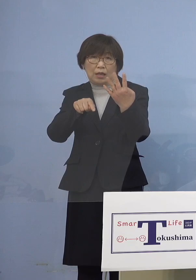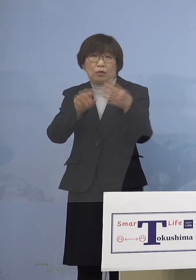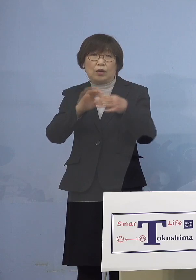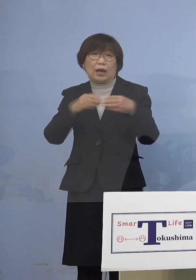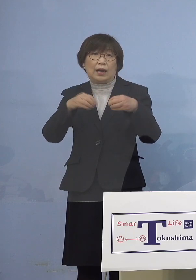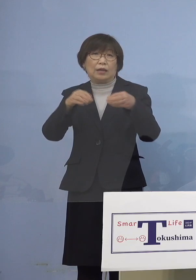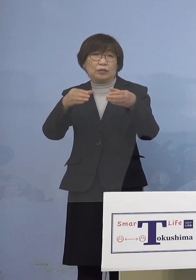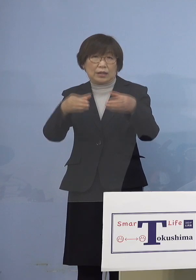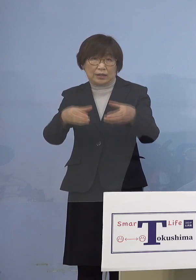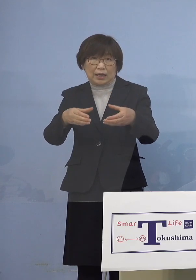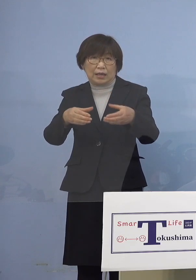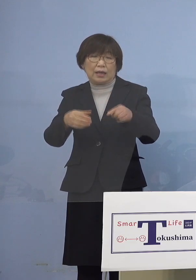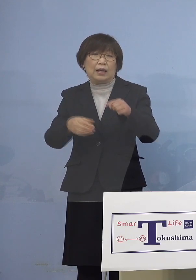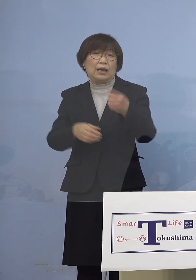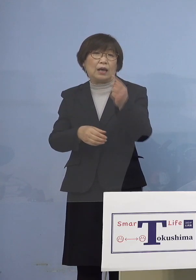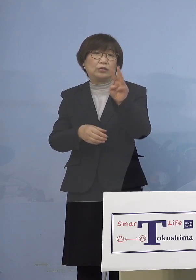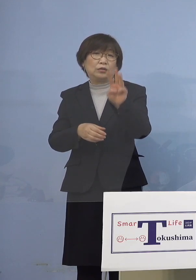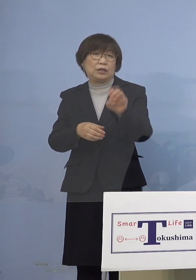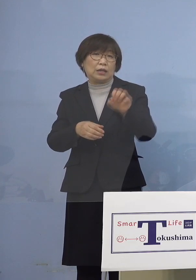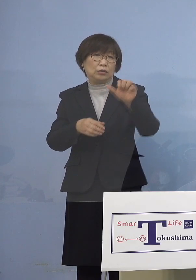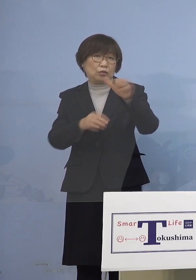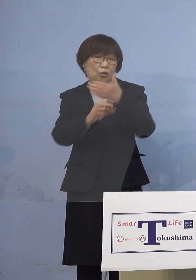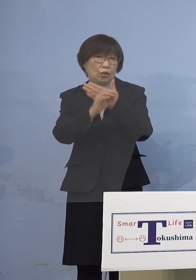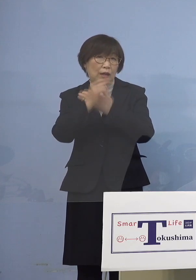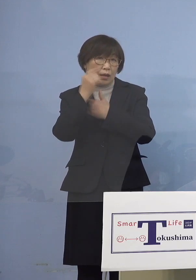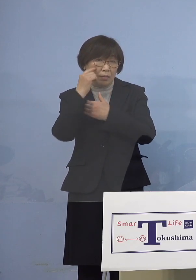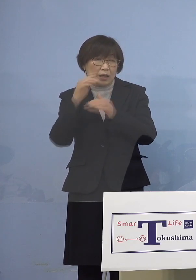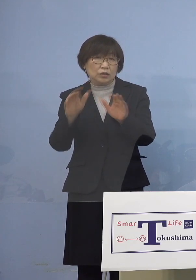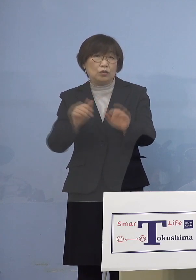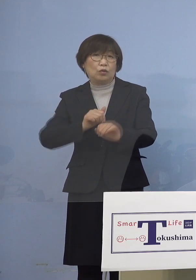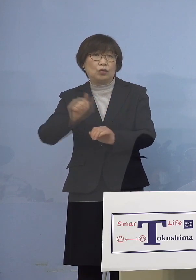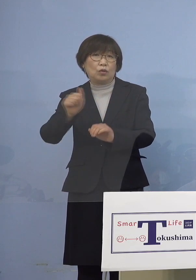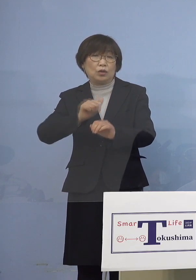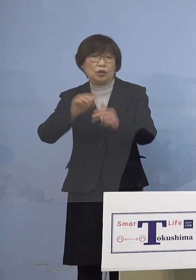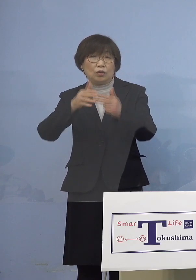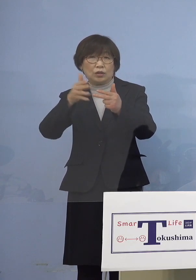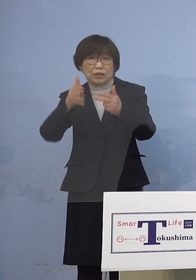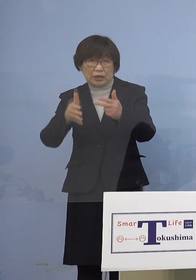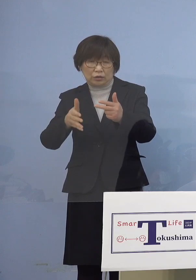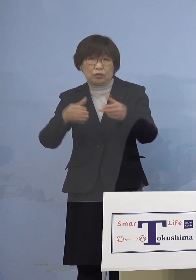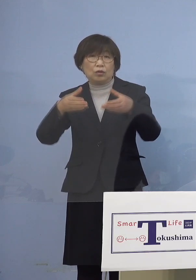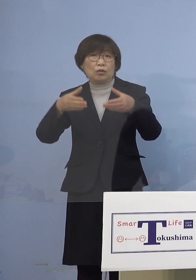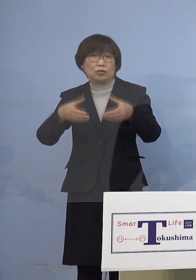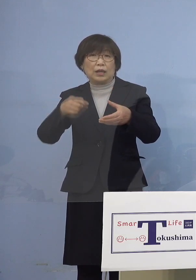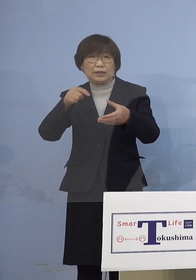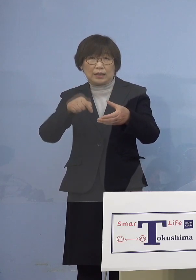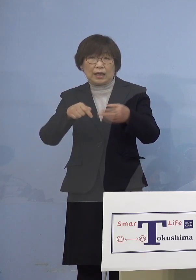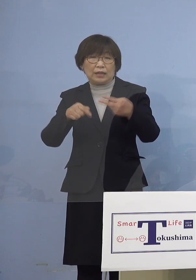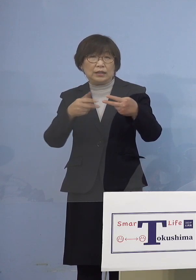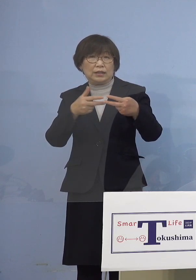次に「135例目児童等利用施設 関連クラスター」二次感染1名